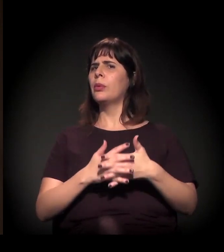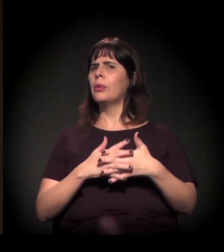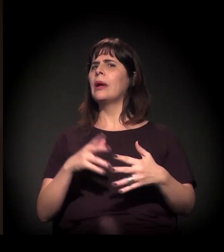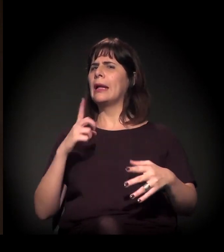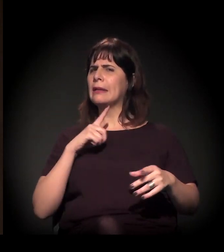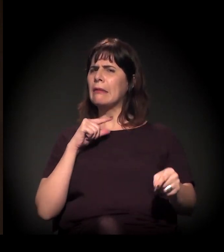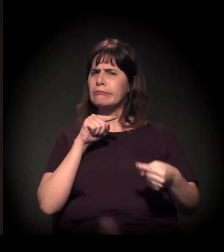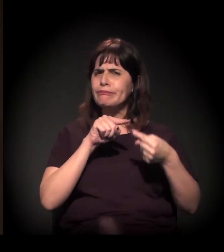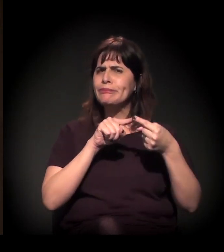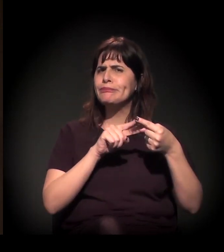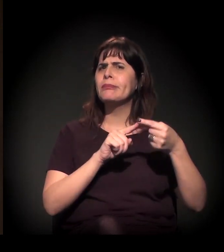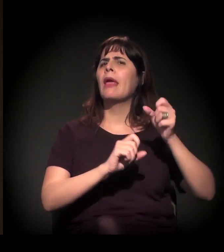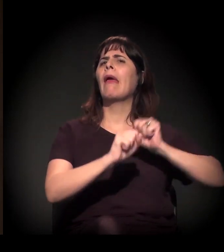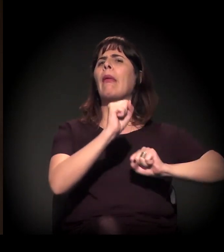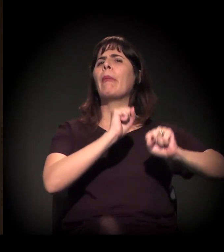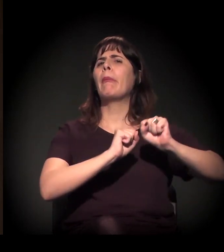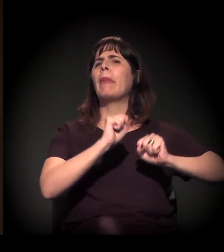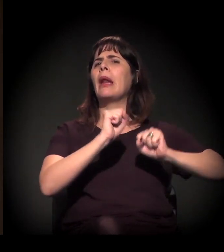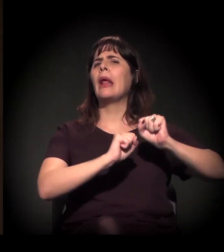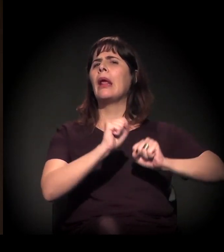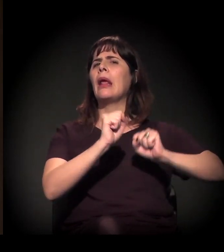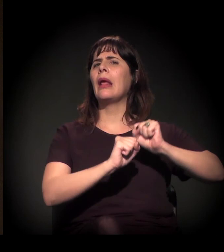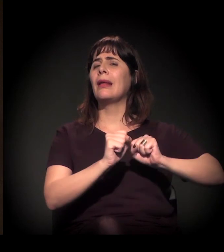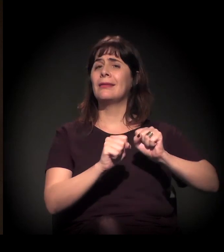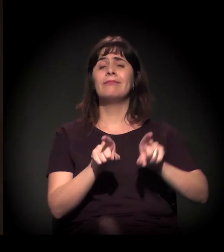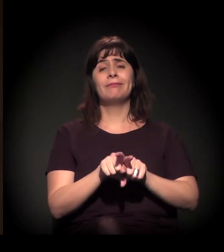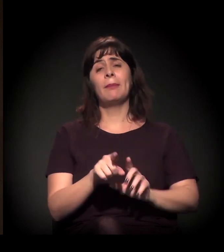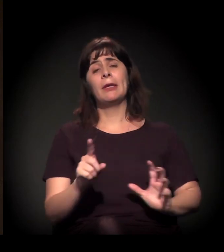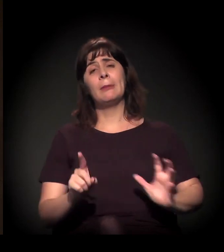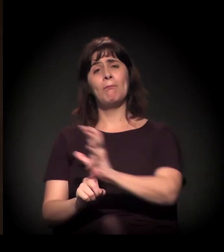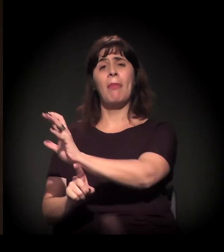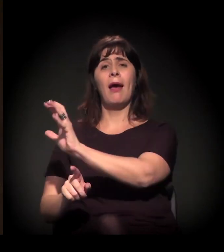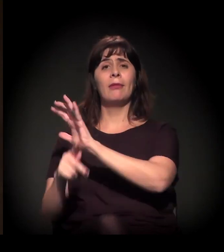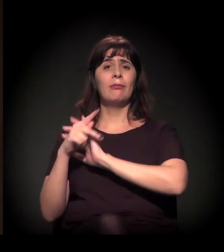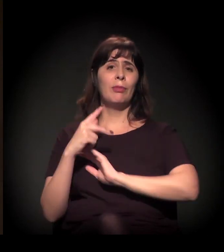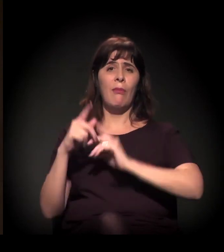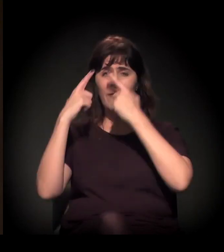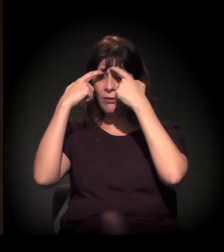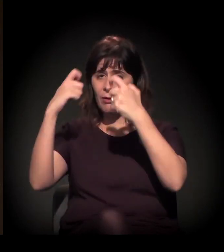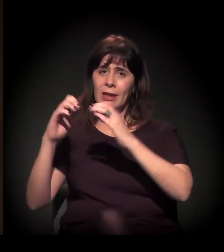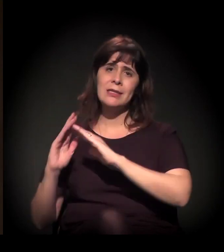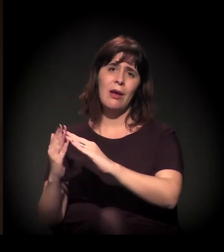com impacto direto na agenda da violência e da criminalização nos territórios e nas comunidades.